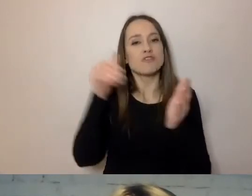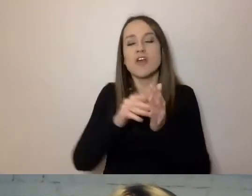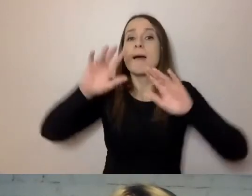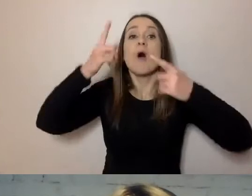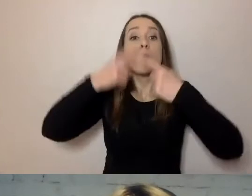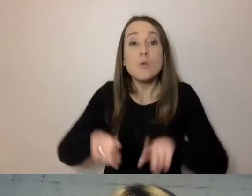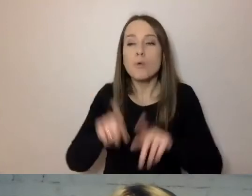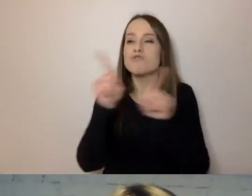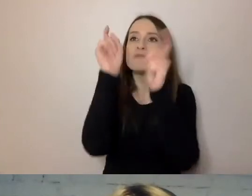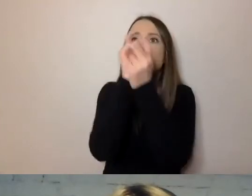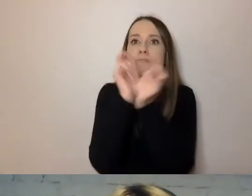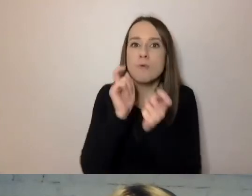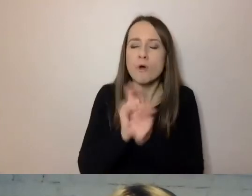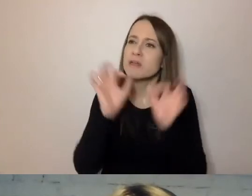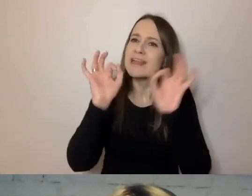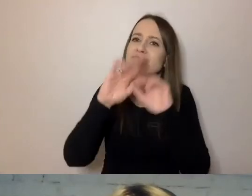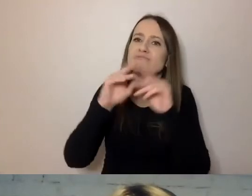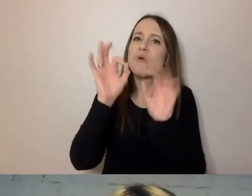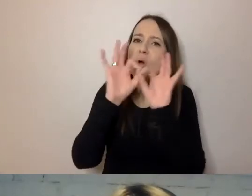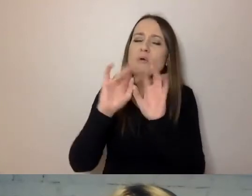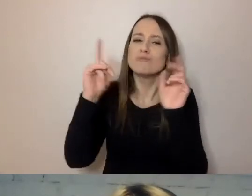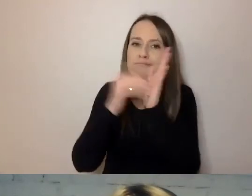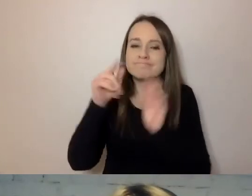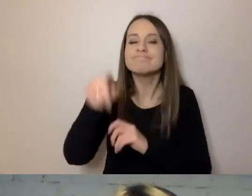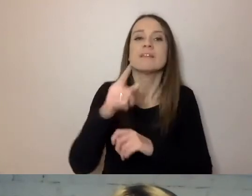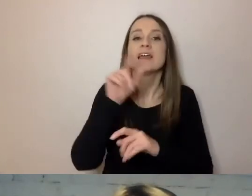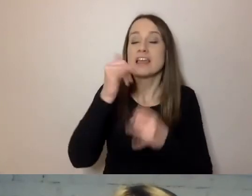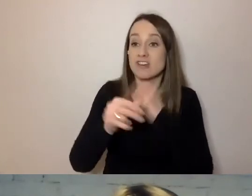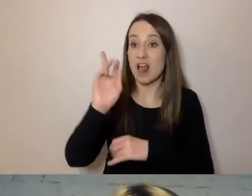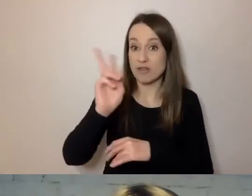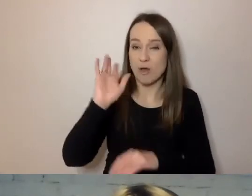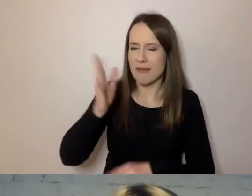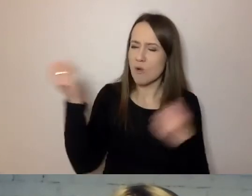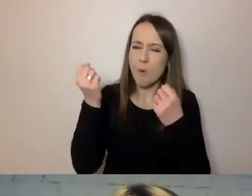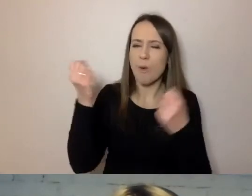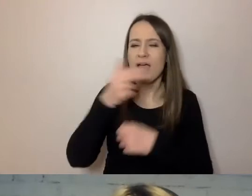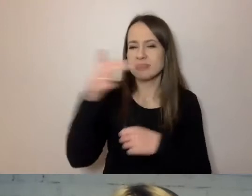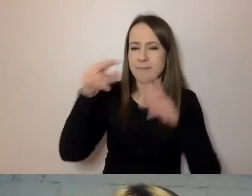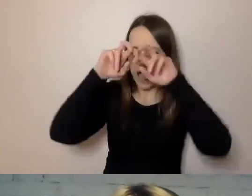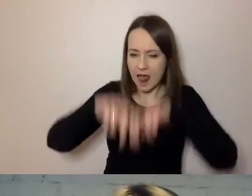Jeżeli będą głębiej zainteresowani jakąś sprawą, to dopiero zapoznają się z całą dokumentacją.